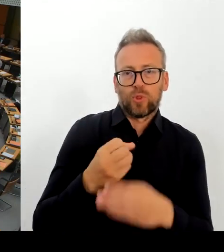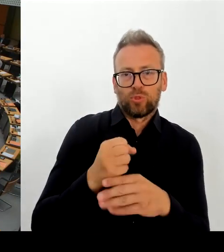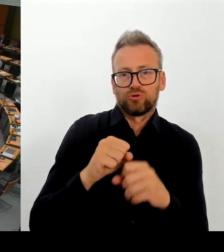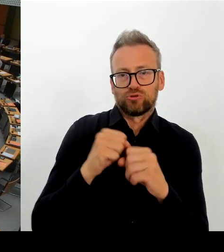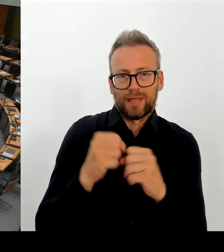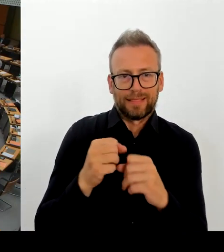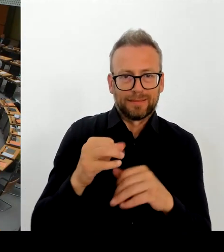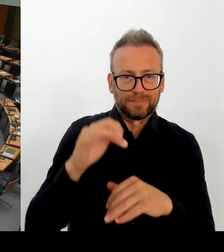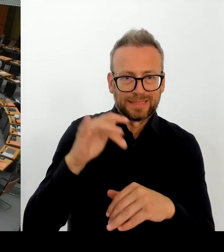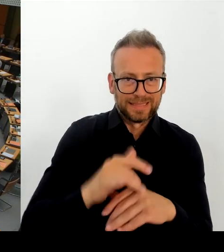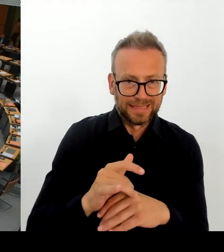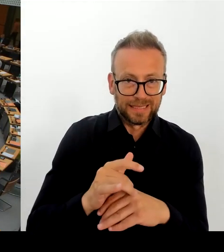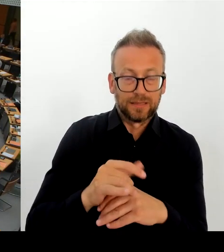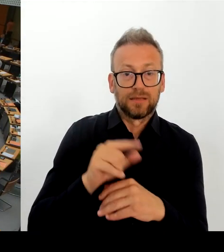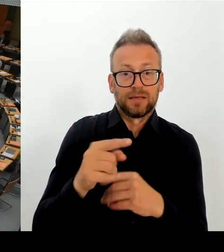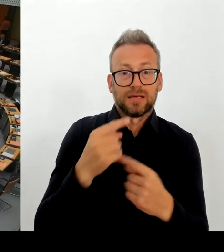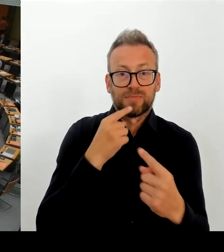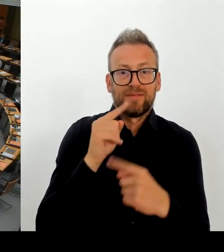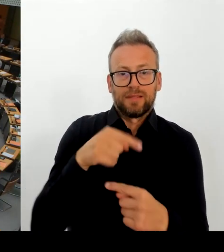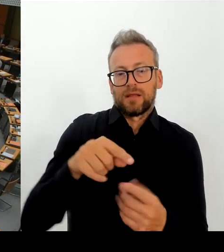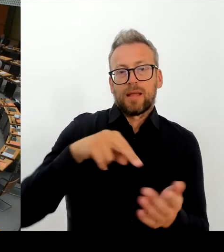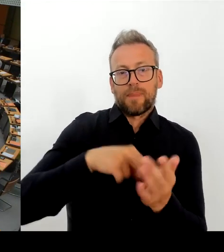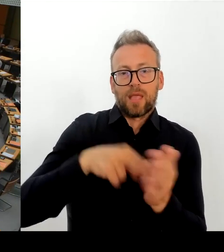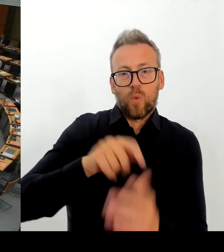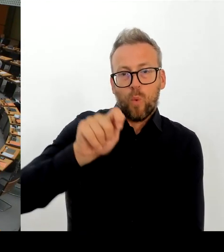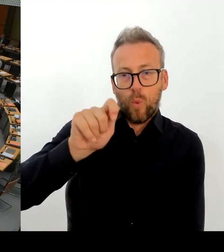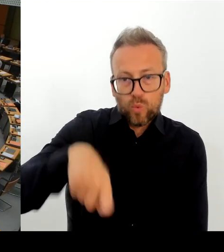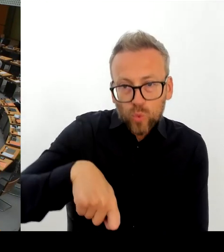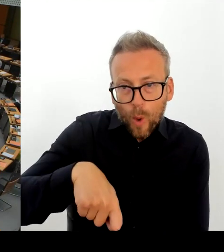nach der auch Abschiebungen abgelehnter Asylbewerber sowie